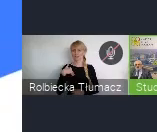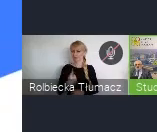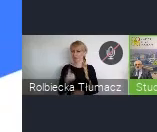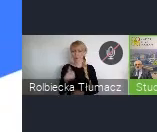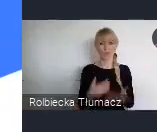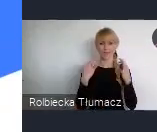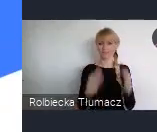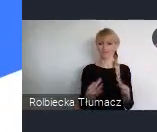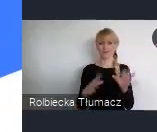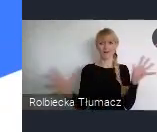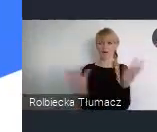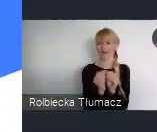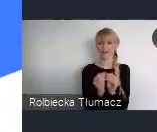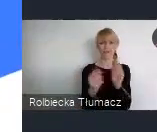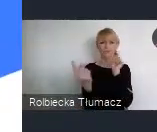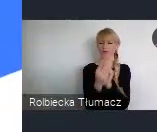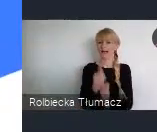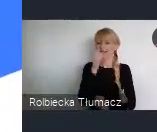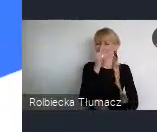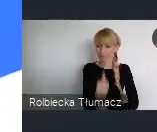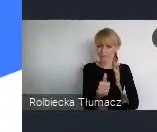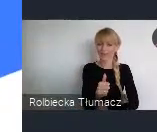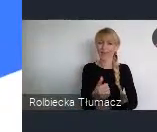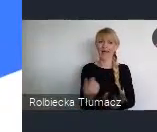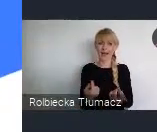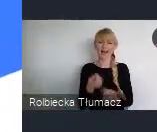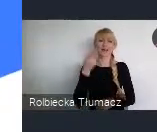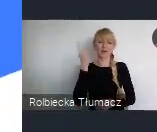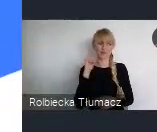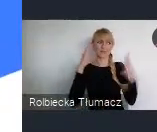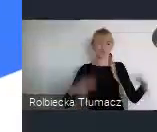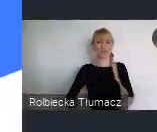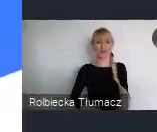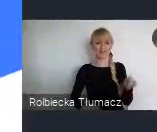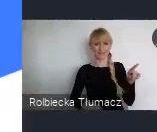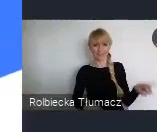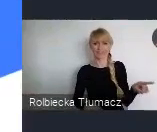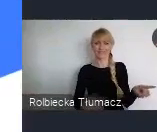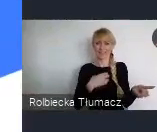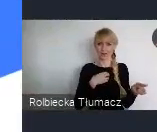ale niestety, tak jak Pan Dyrektor powiedział Covid zatrzymał mnie w Warszawie.